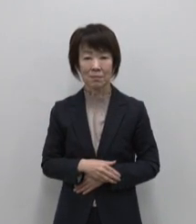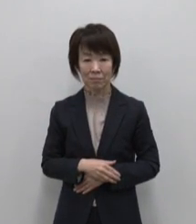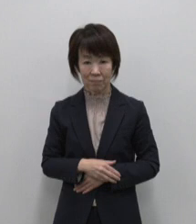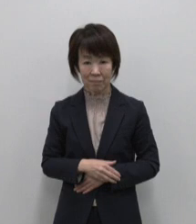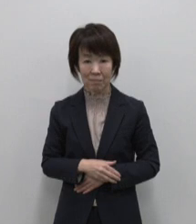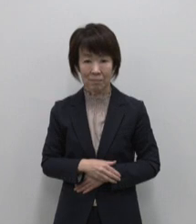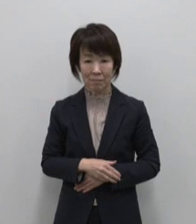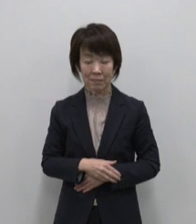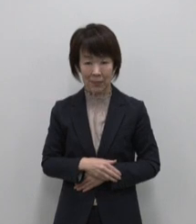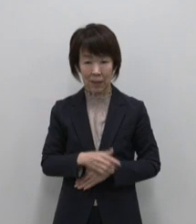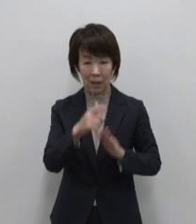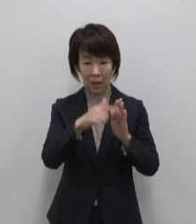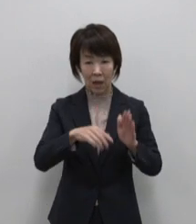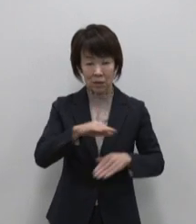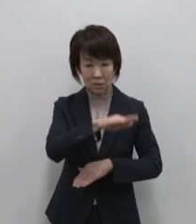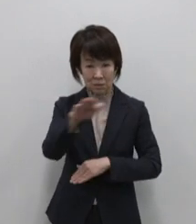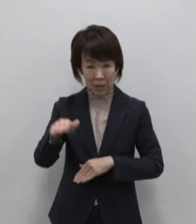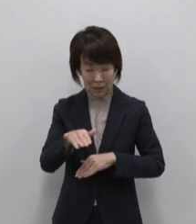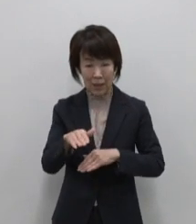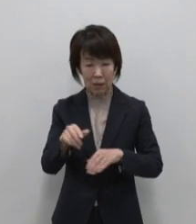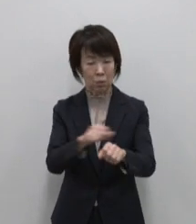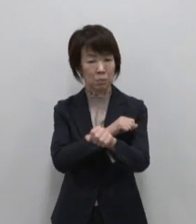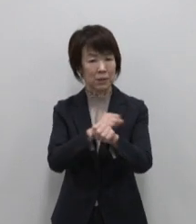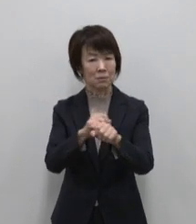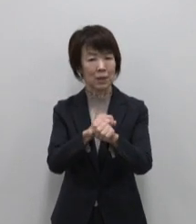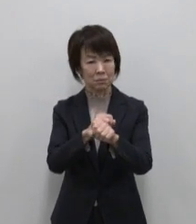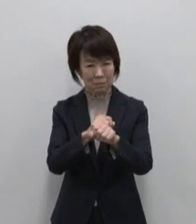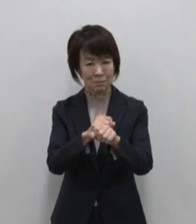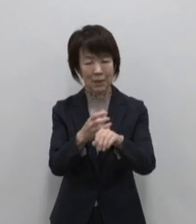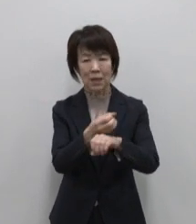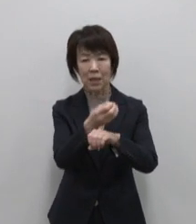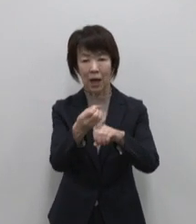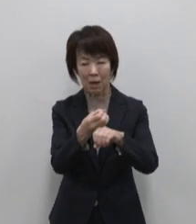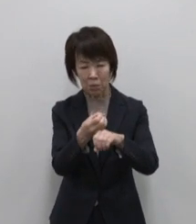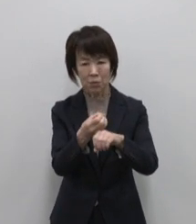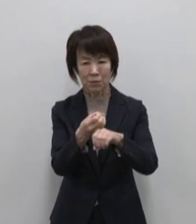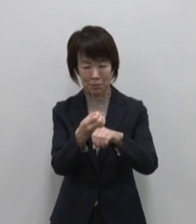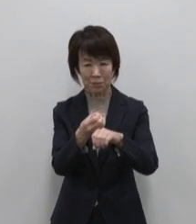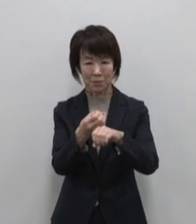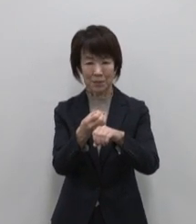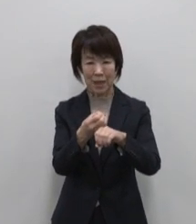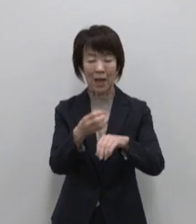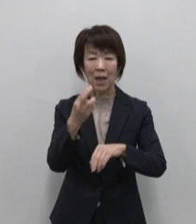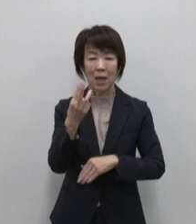全てが特別になる あなたを 宝物にする島 御蔵島